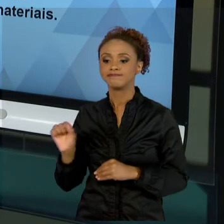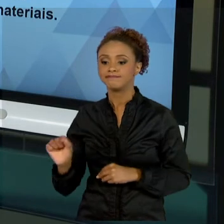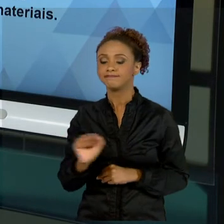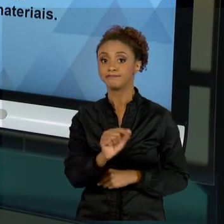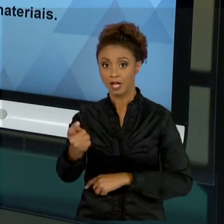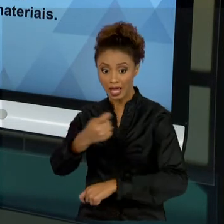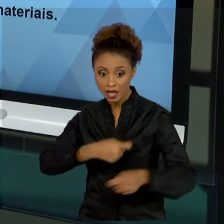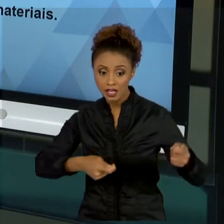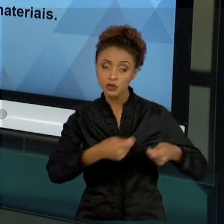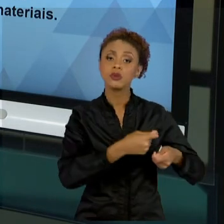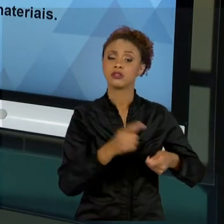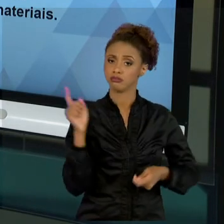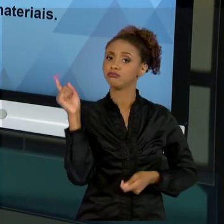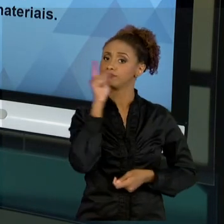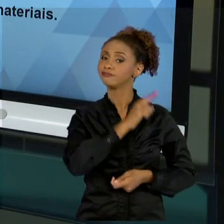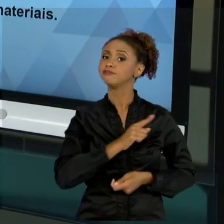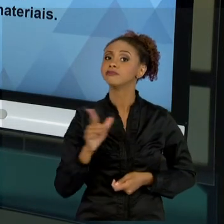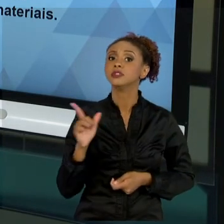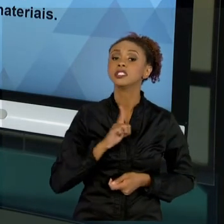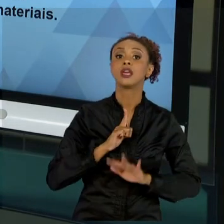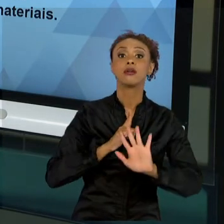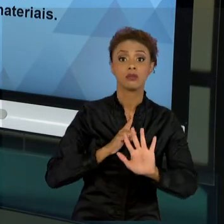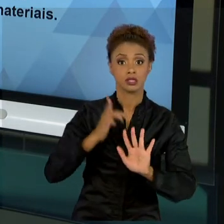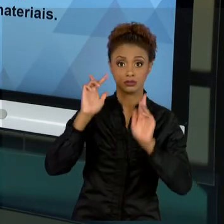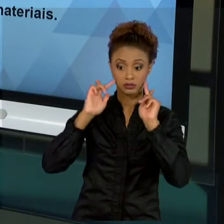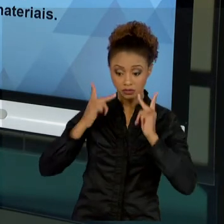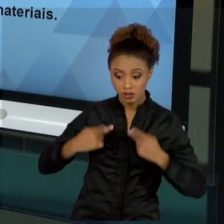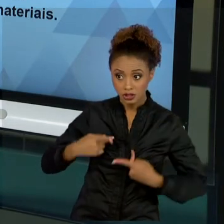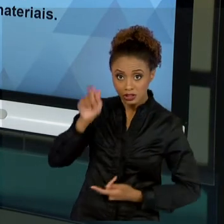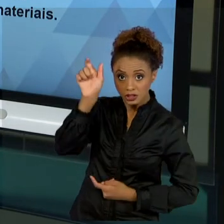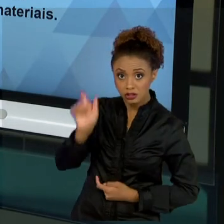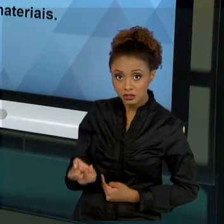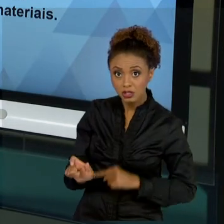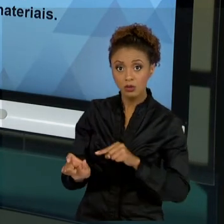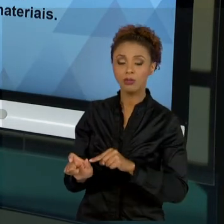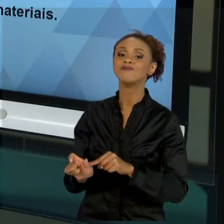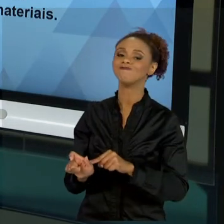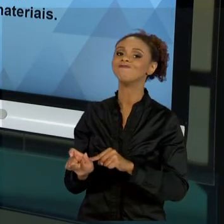HUMANO É A PEÇA PRINCIPAL PARA QUE ESSAS FALHAS